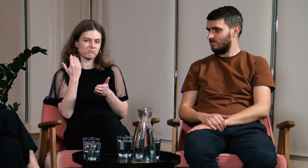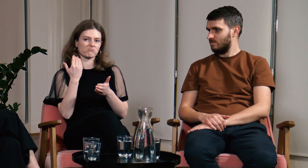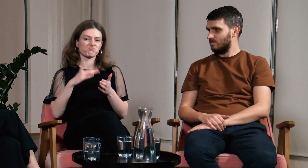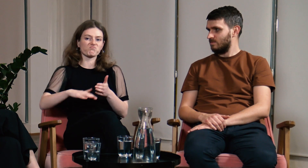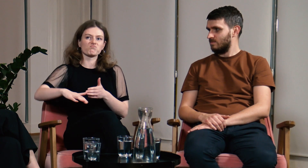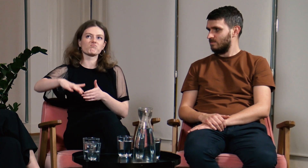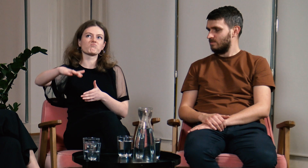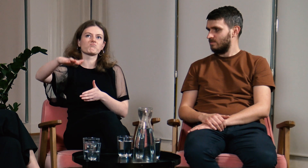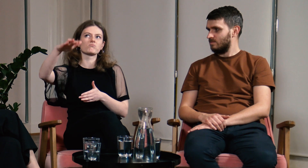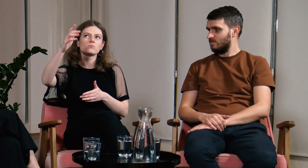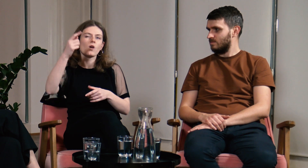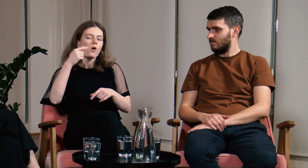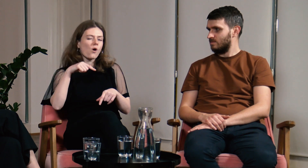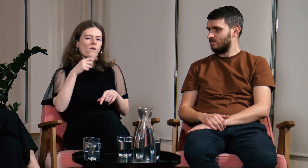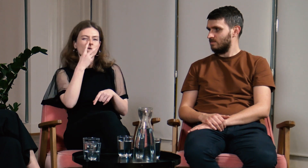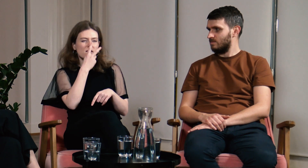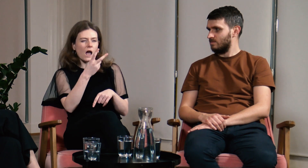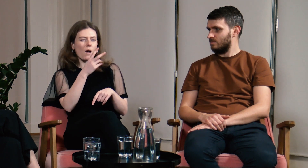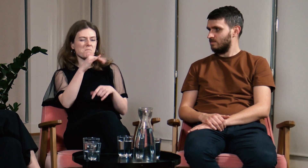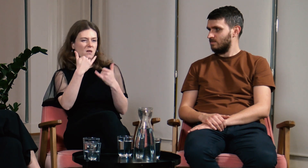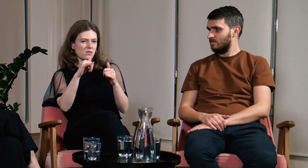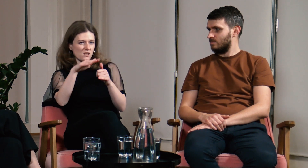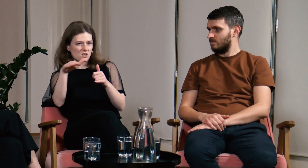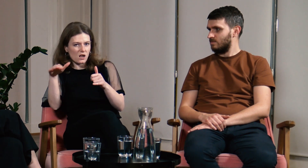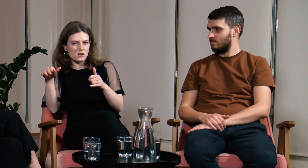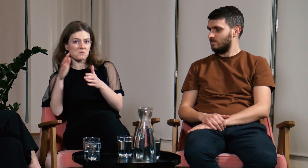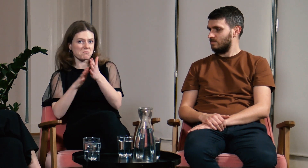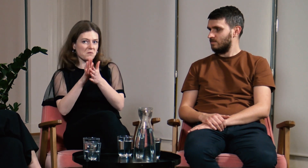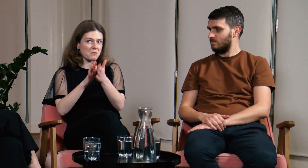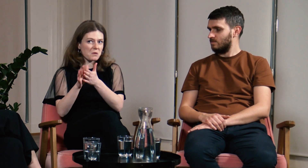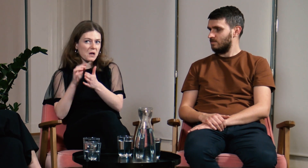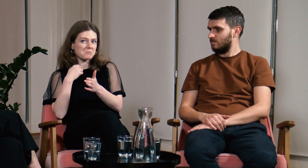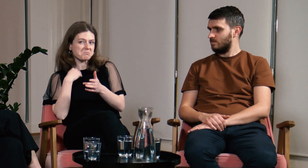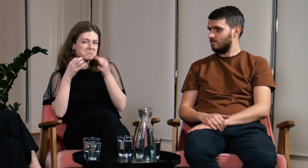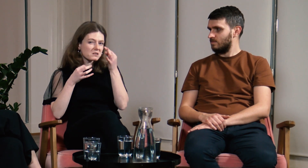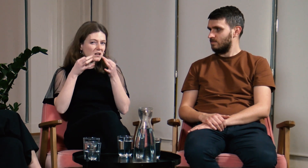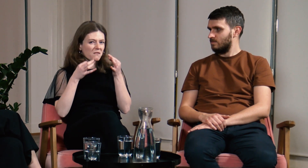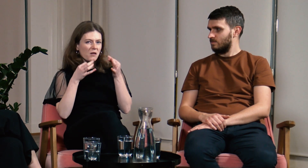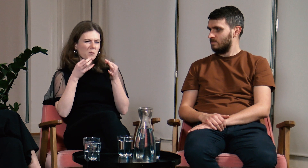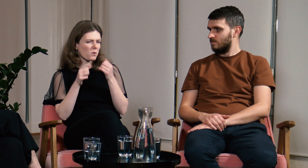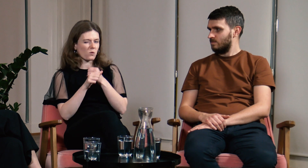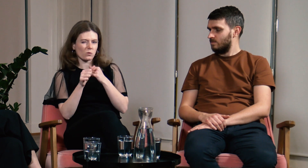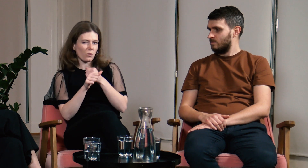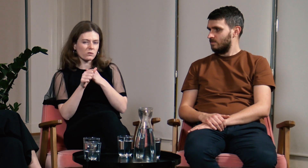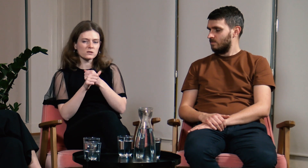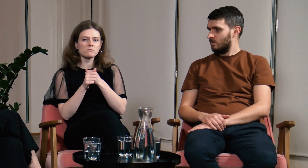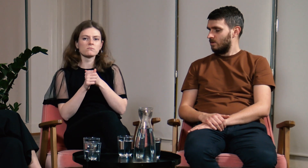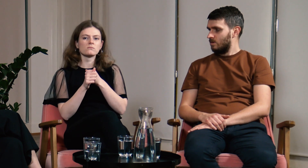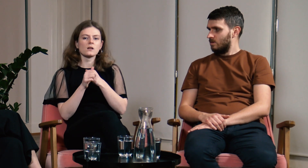Dorastając widywałam inne dzieci, które migały ale zastanawiałam się, co to jest? O co chodzi?